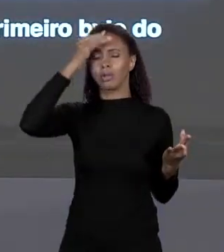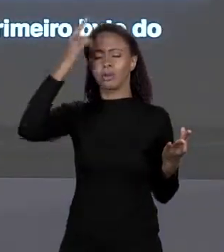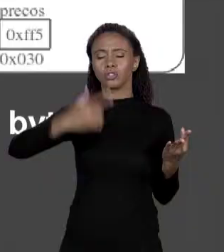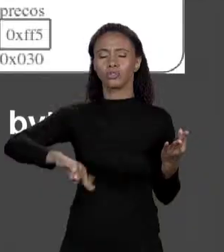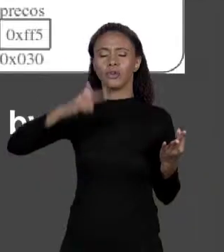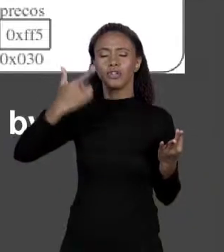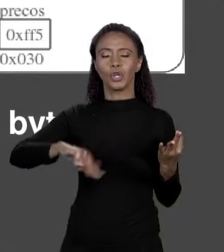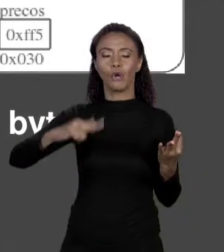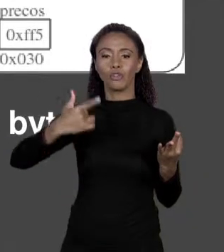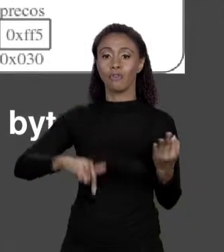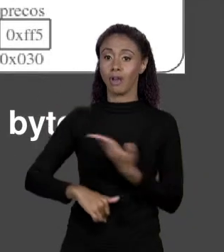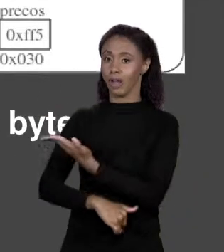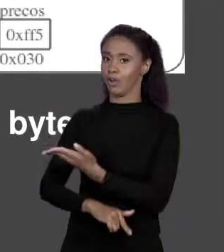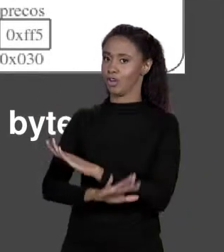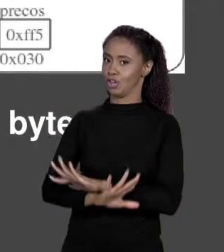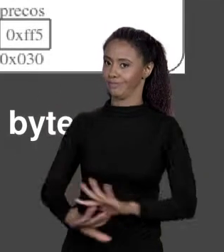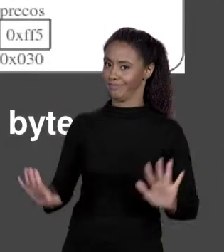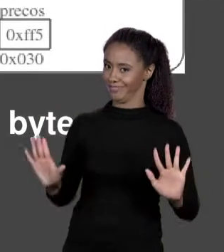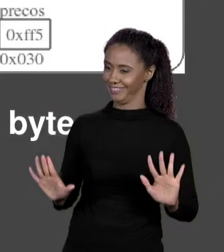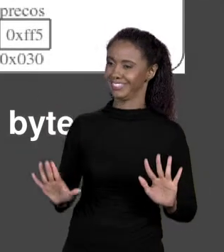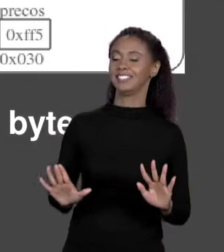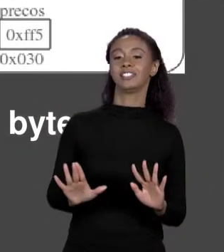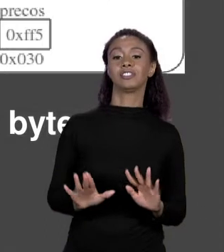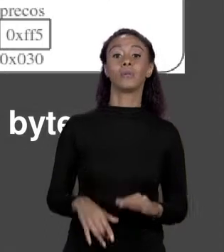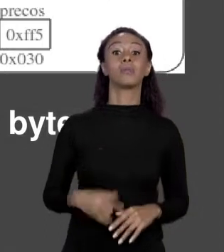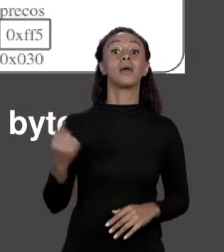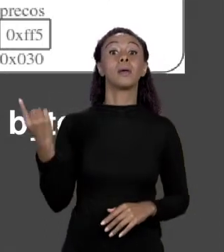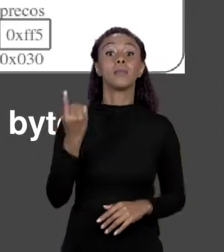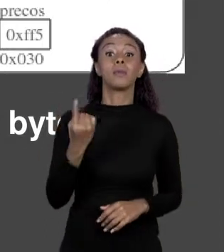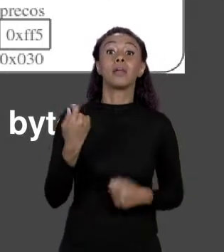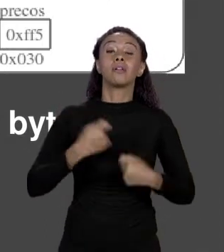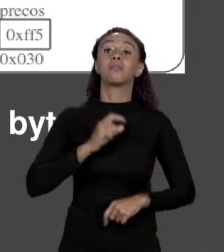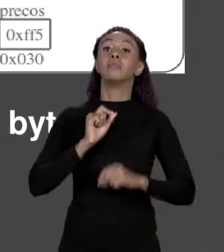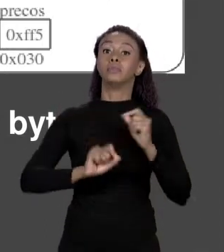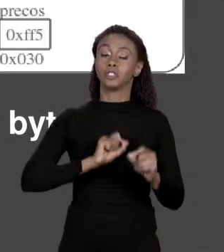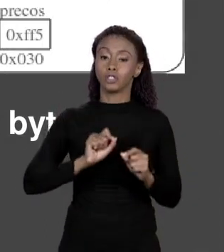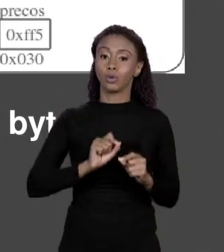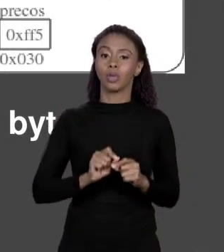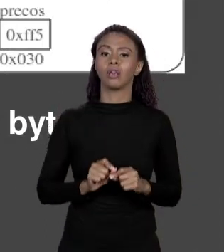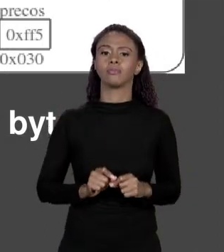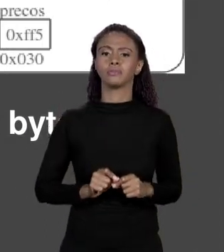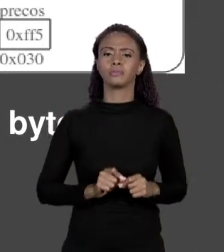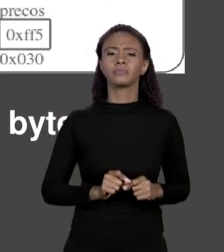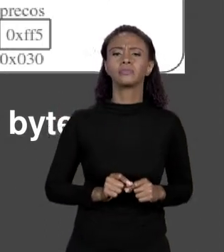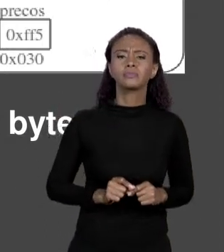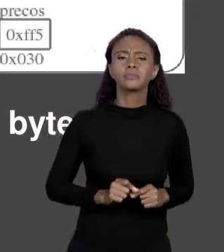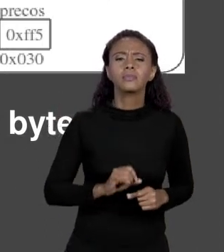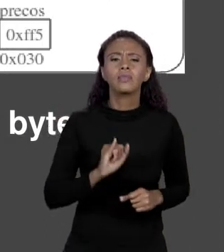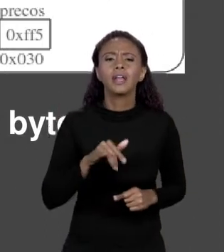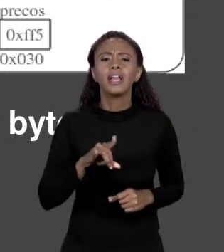O PRIMEIRO ELEMENTO DA MEMÓRIA, PRIMEIRO ELEMENTO É O DE ÍNDICE 0. E COMO EU FAÇO PARA ACHAR UM ELEMENTO EM UM